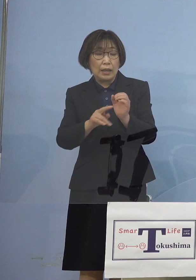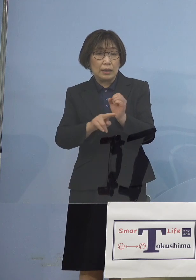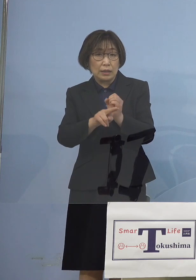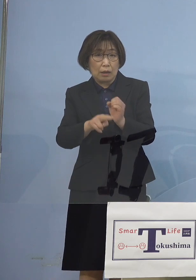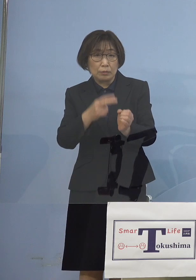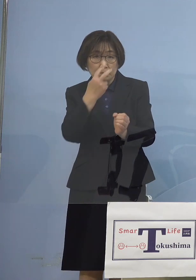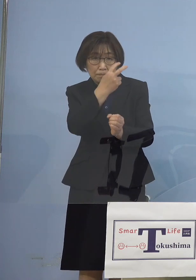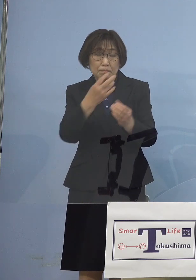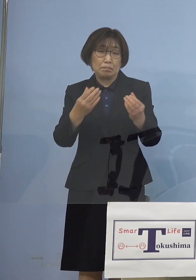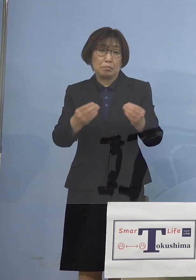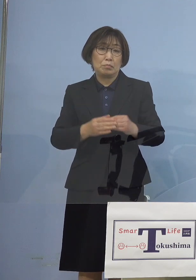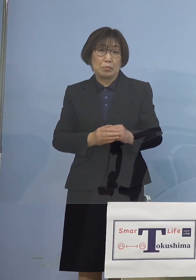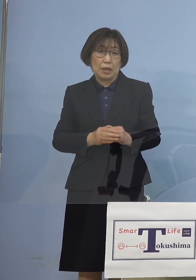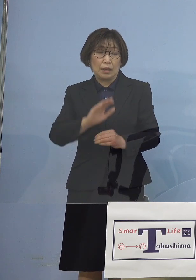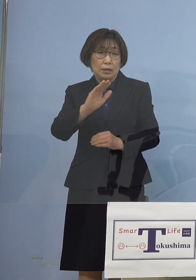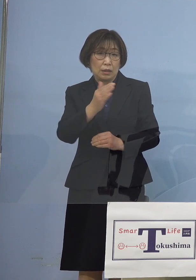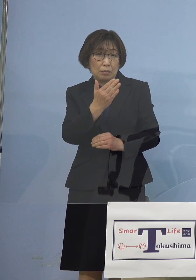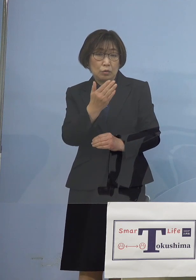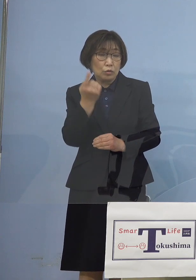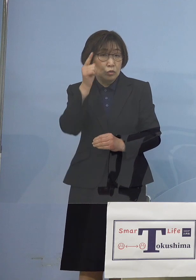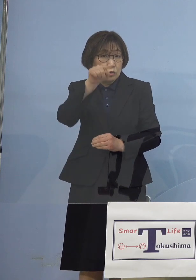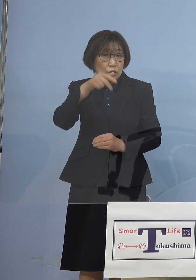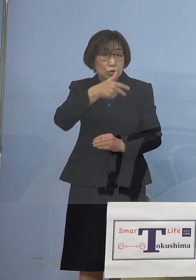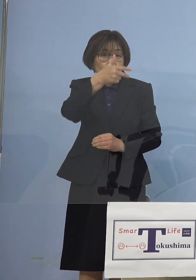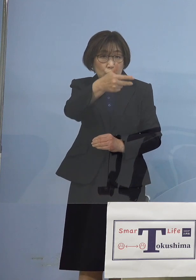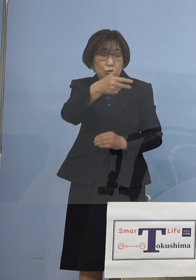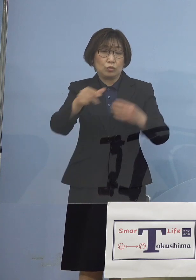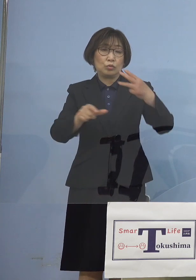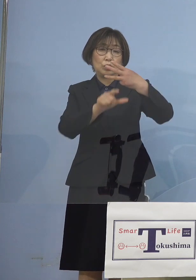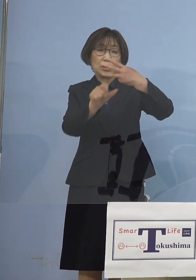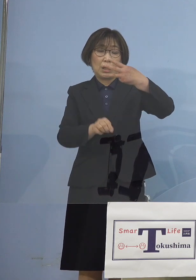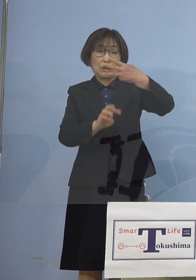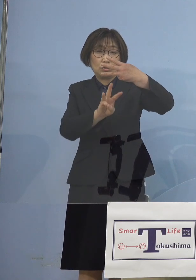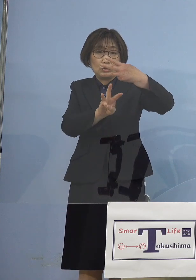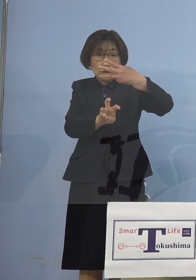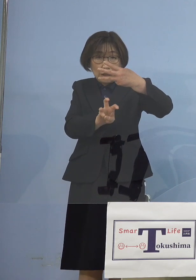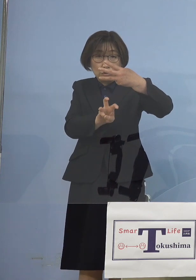ただしその翌週となる 3月30日検査分は